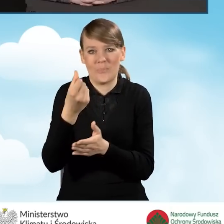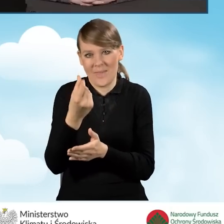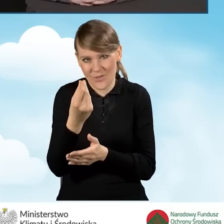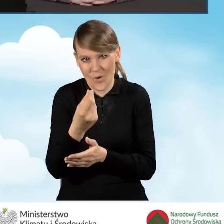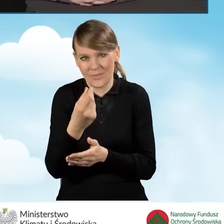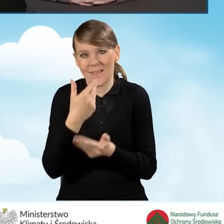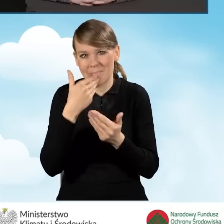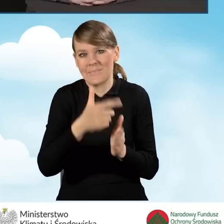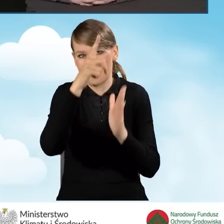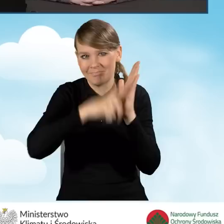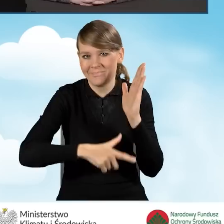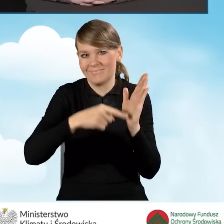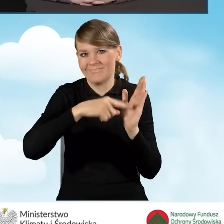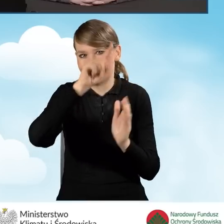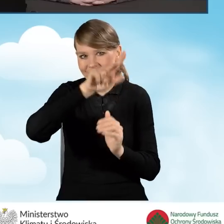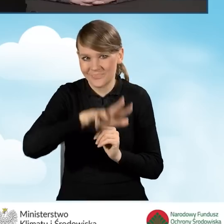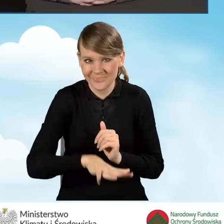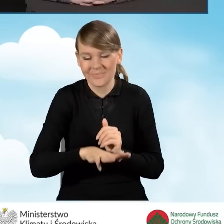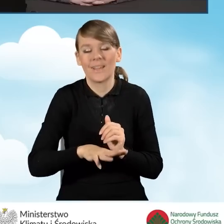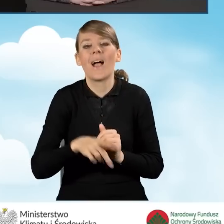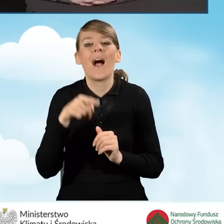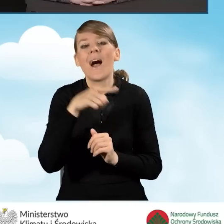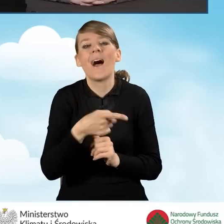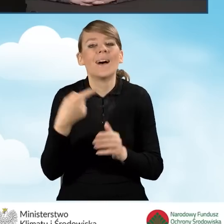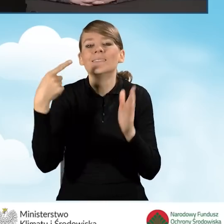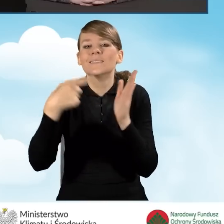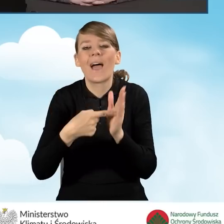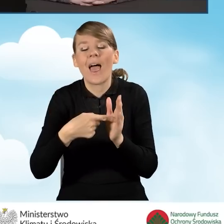Ranking miał na celu sfinansowanie większych kosztów,